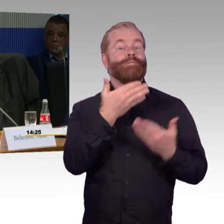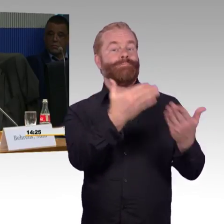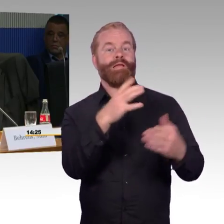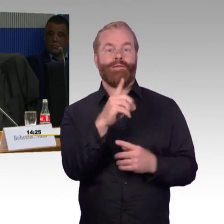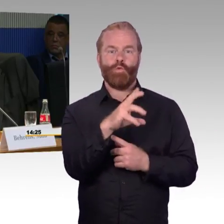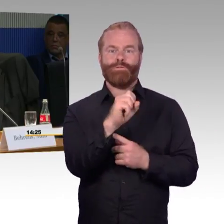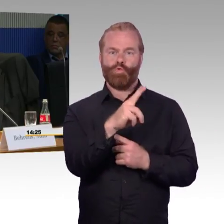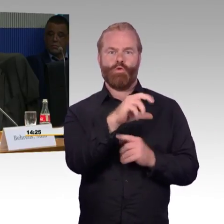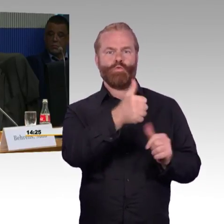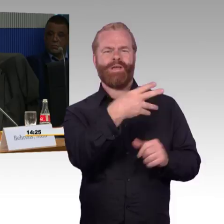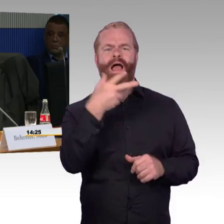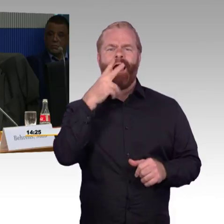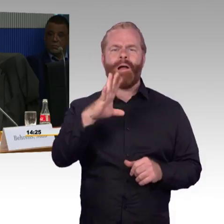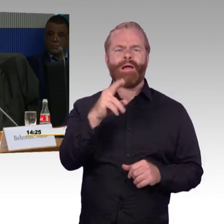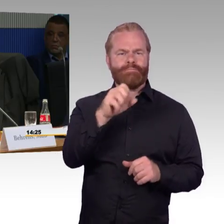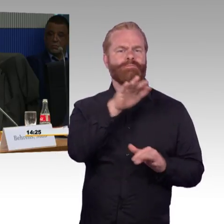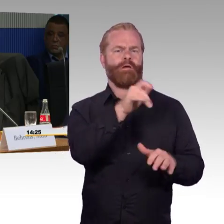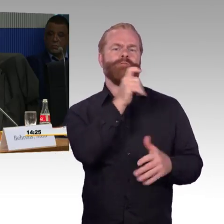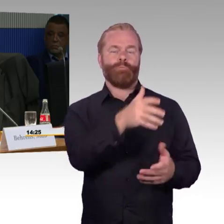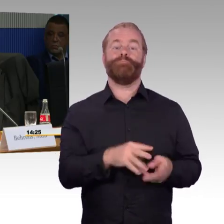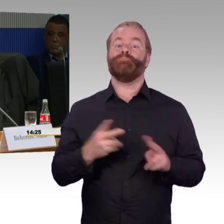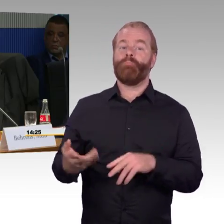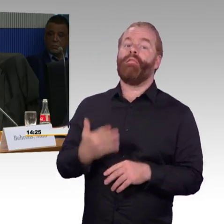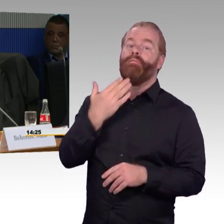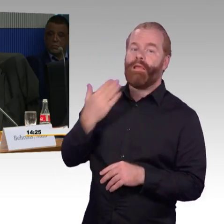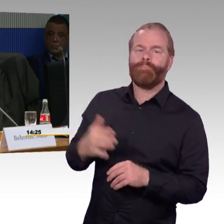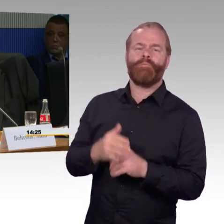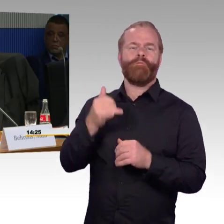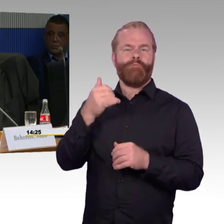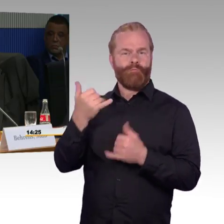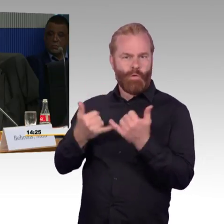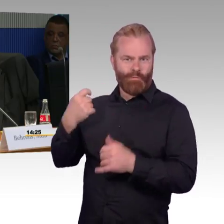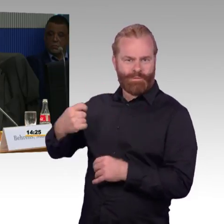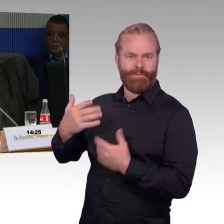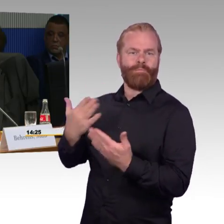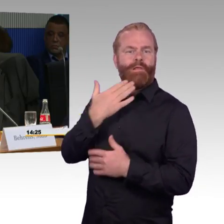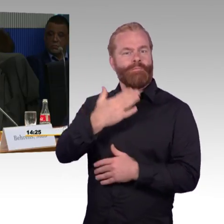Sie hatten gesagt, dass jedes Jahr 100 Bahnhöfe in Ihrem Programm verbessert werden.